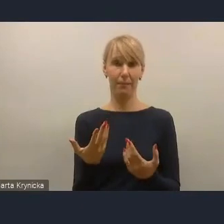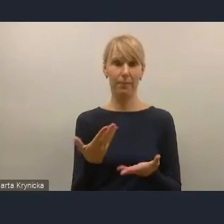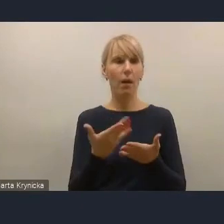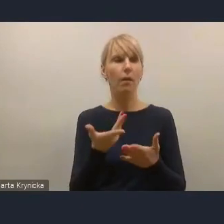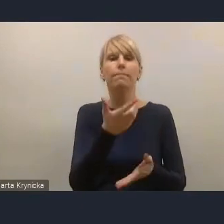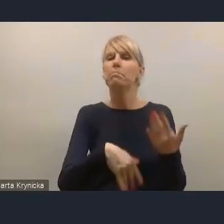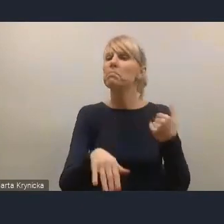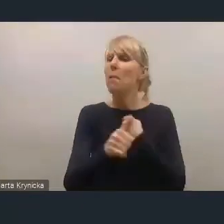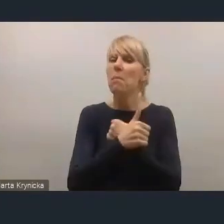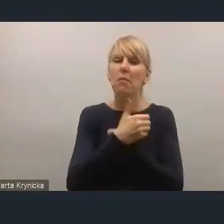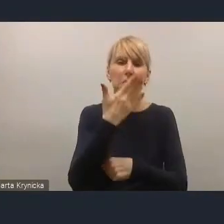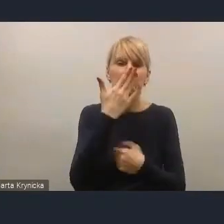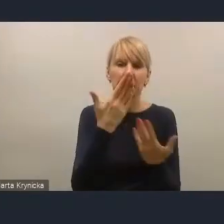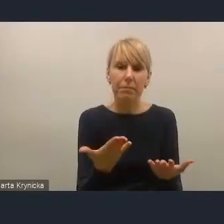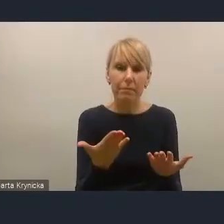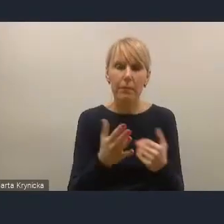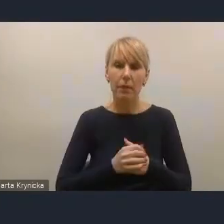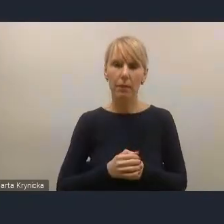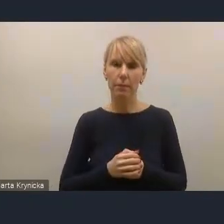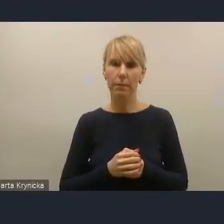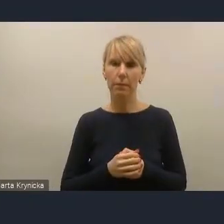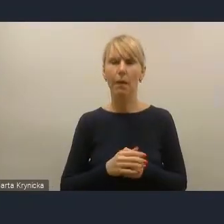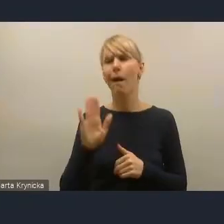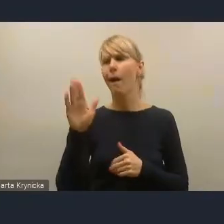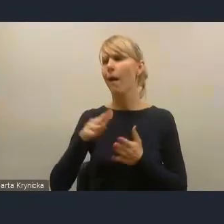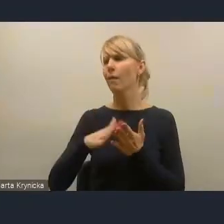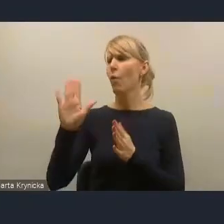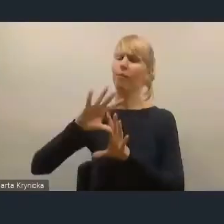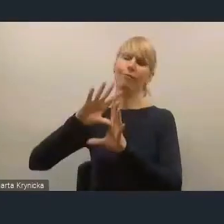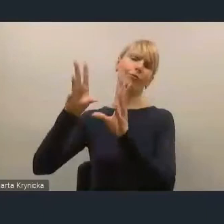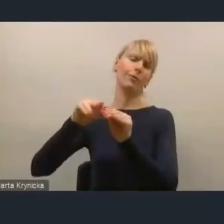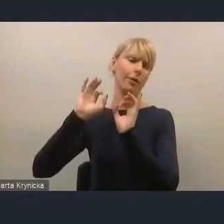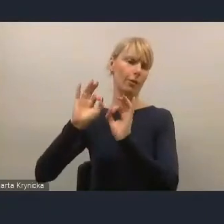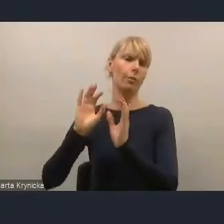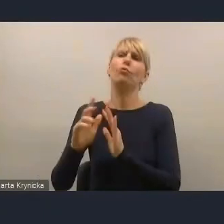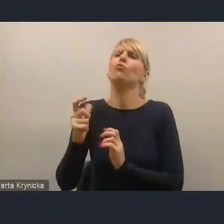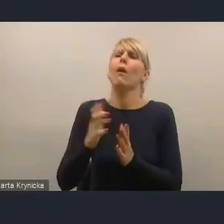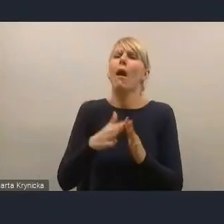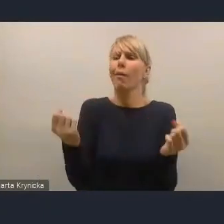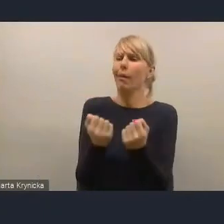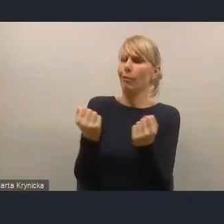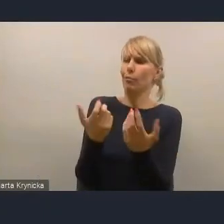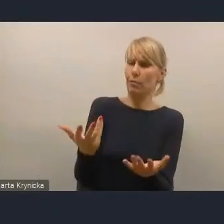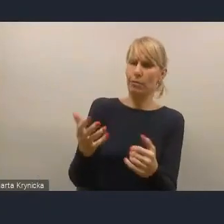Jednym z powodów jest, a bo u nas jest wszystko dobrze, to ja się będę tam angażował, ale inne powody to są takie,